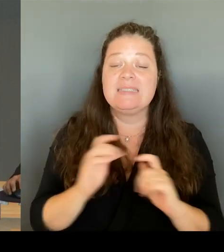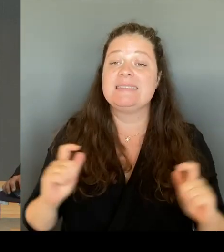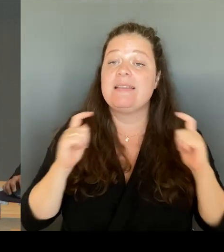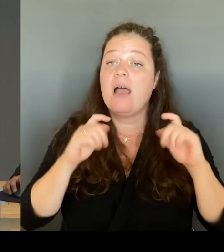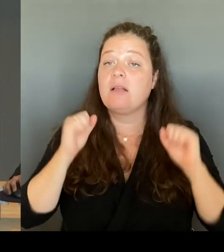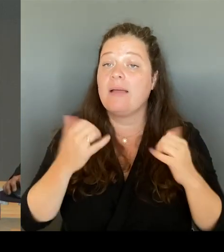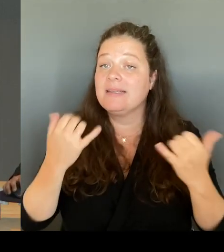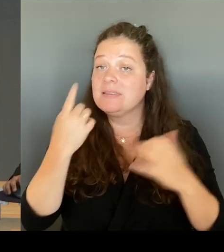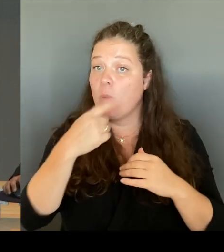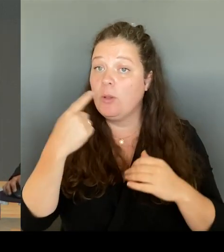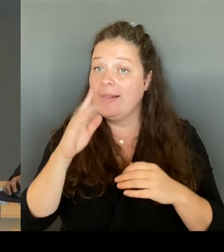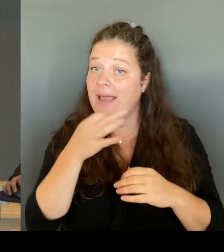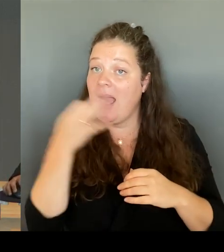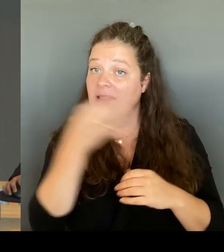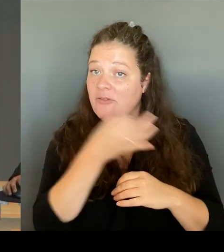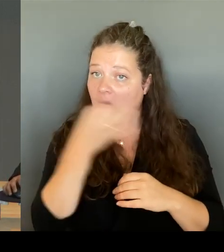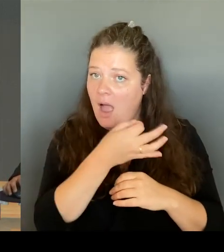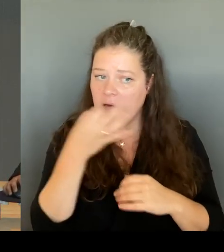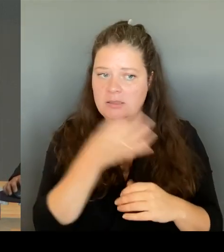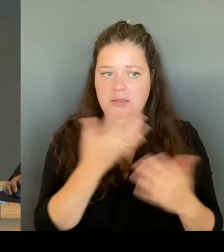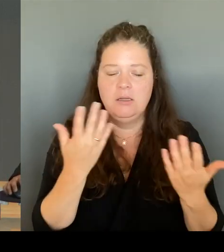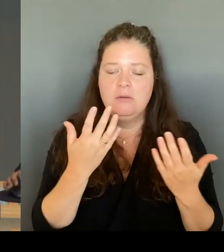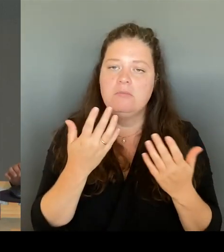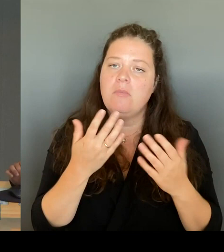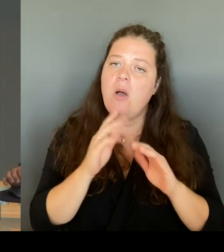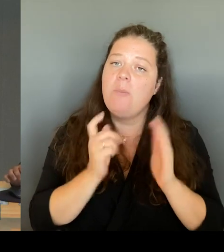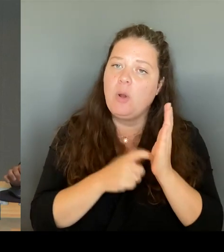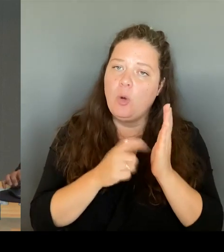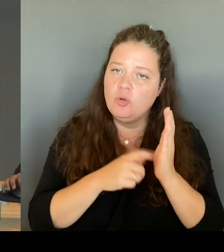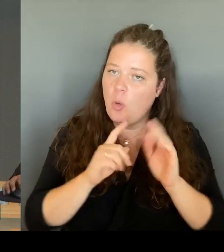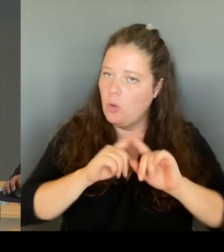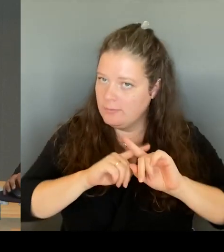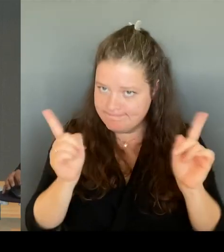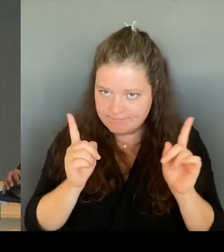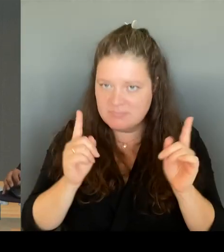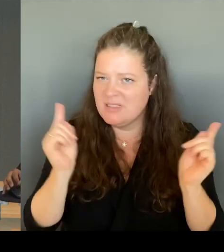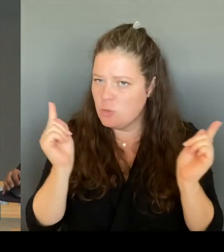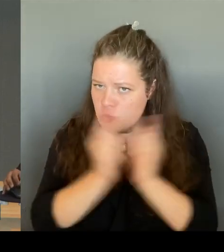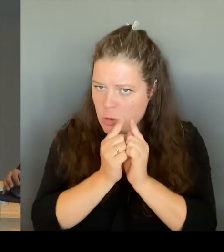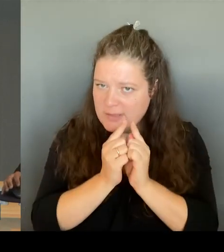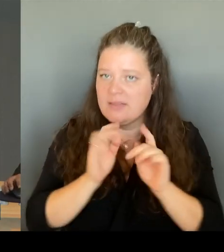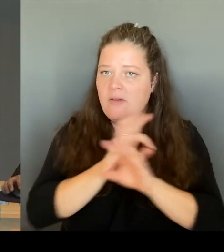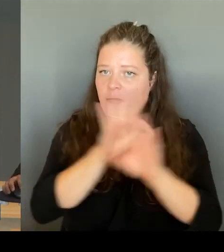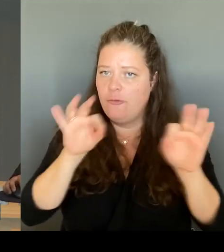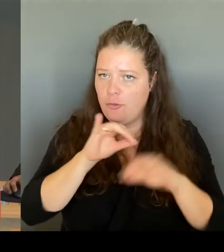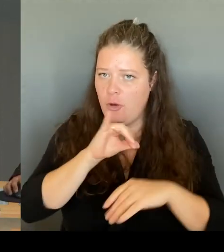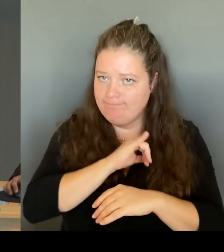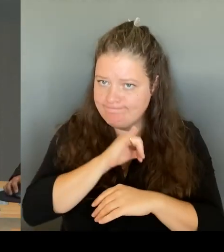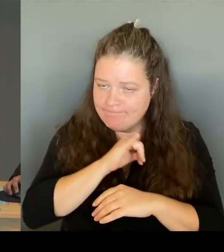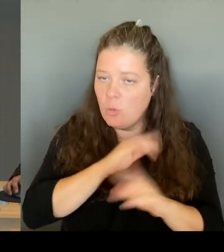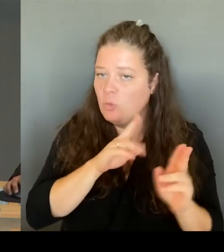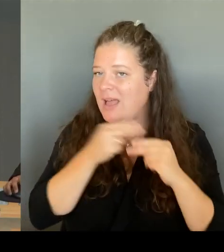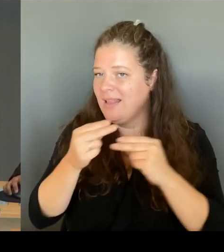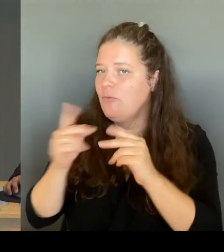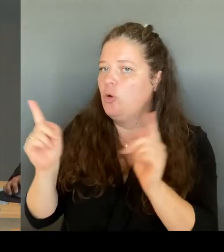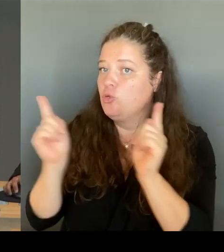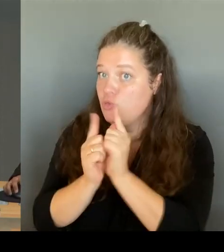Interesse sein sowie eine kurze Beantwortung ermöglichen. Sie dürfen nicht in Unterfragen gegliedert sein. Ansonsten werde ich die Fragen zurückweisen.